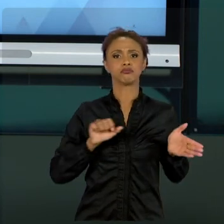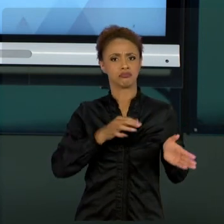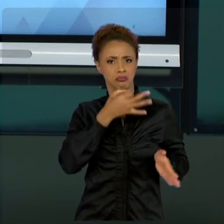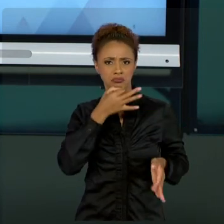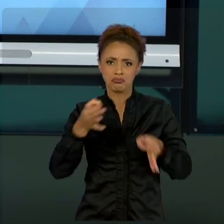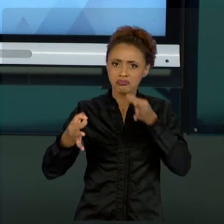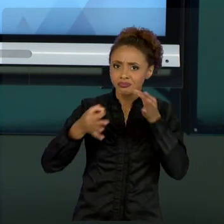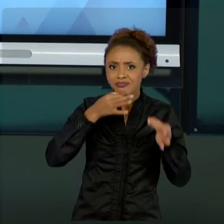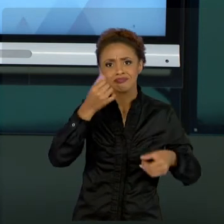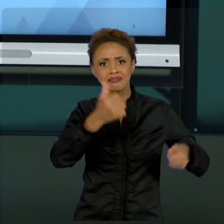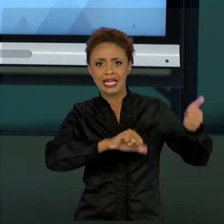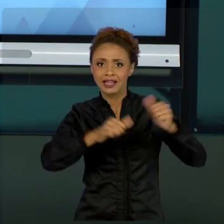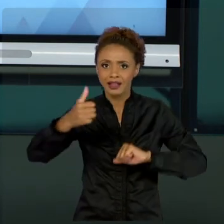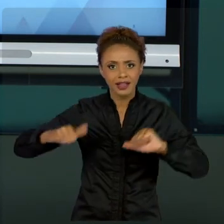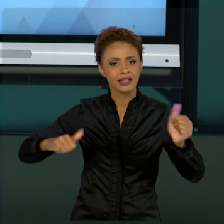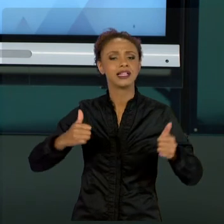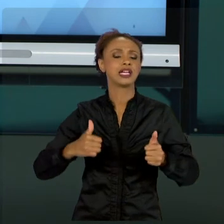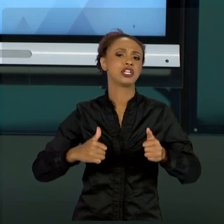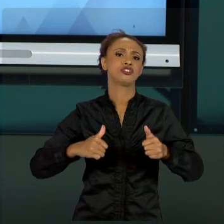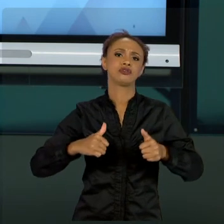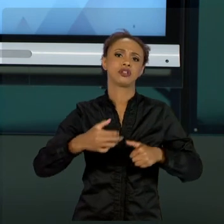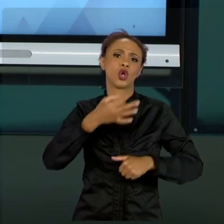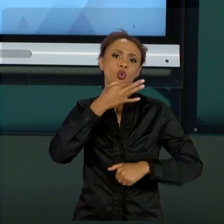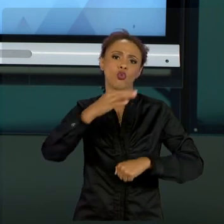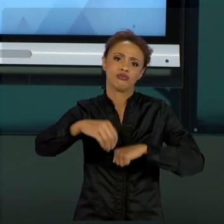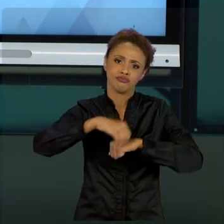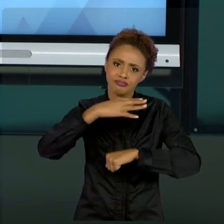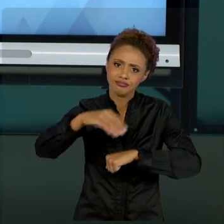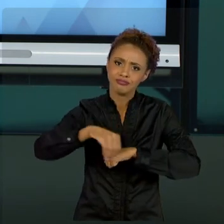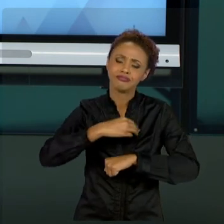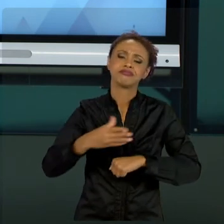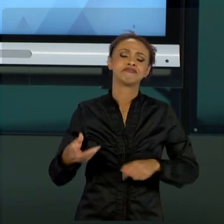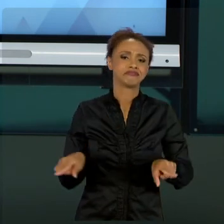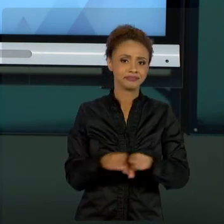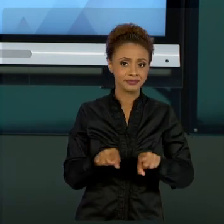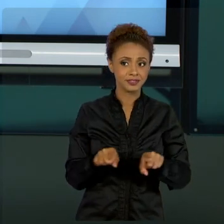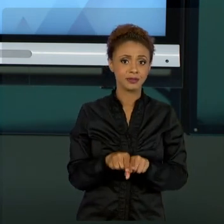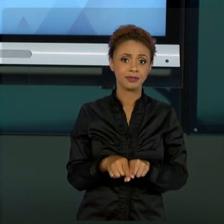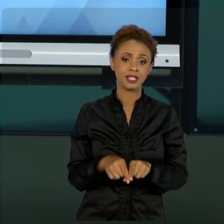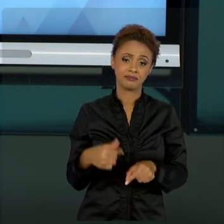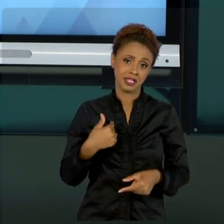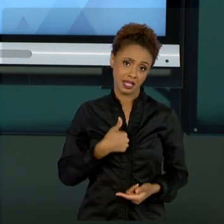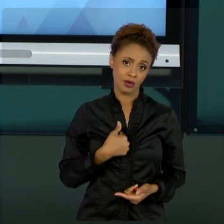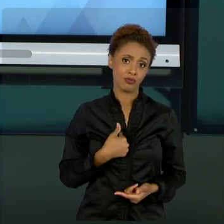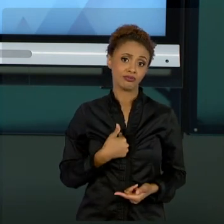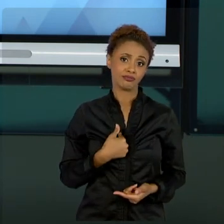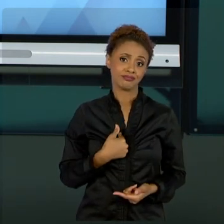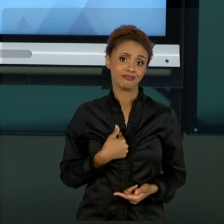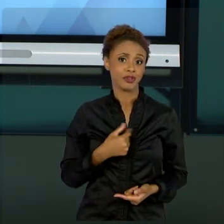UM, COMO VOCÊS SERÃO, GESTOR PÚBLICO, OU ATÉ